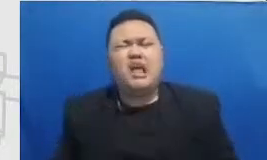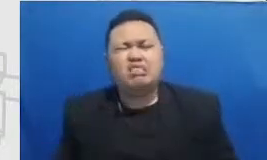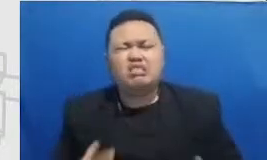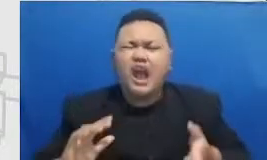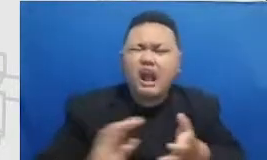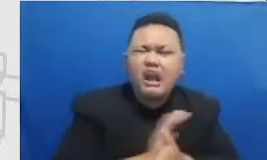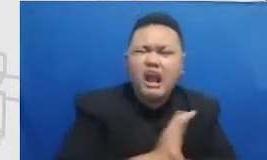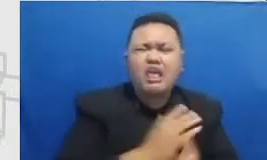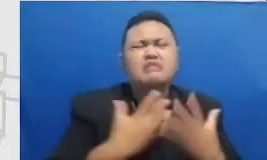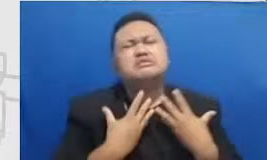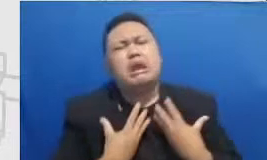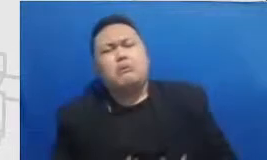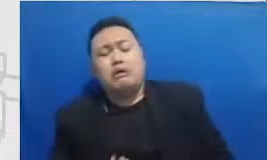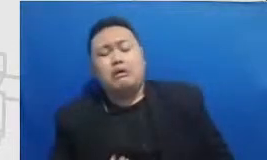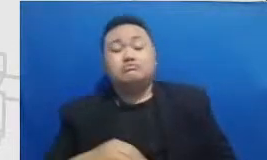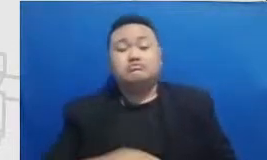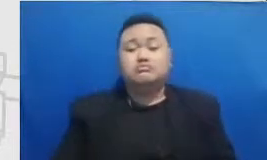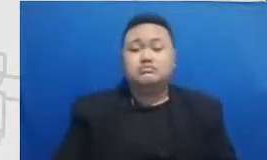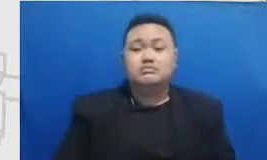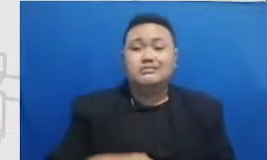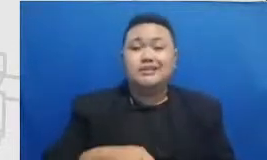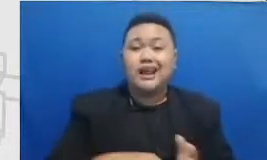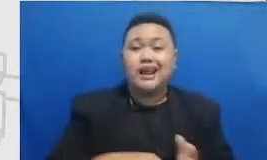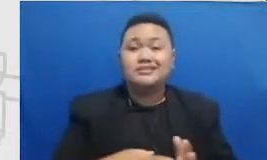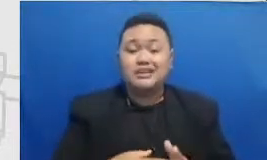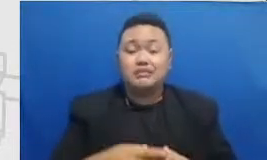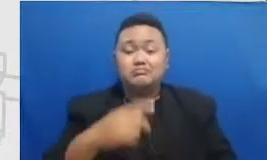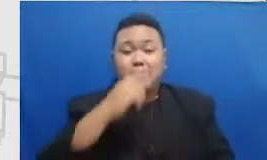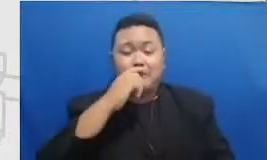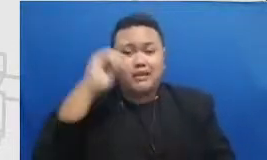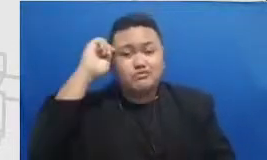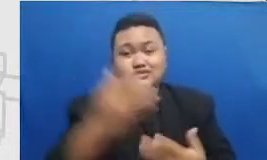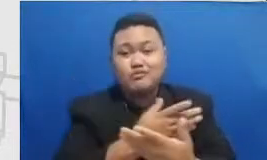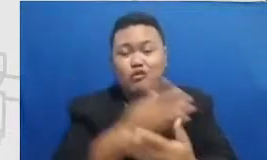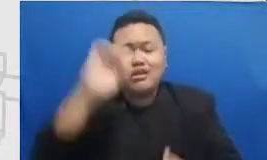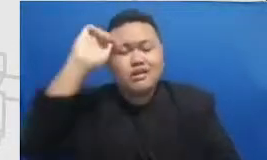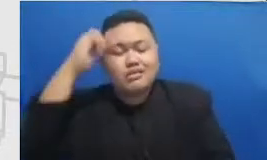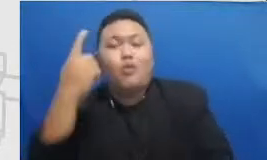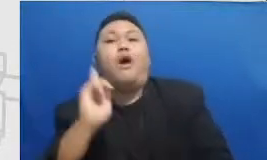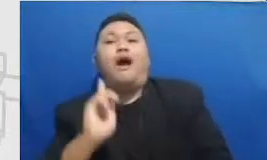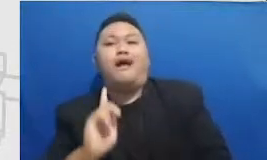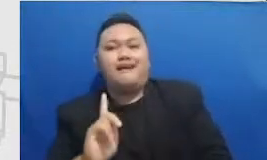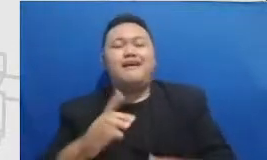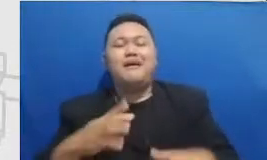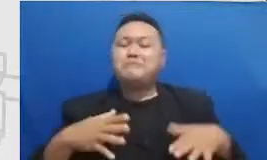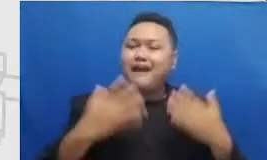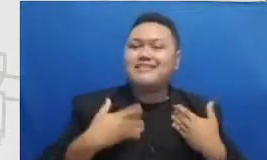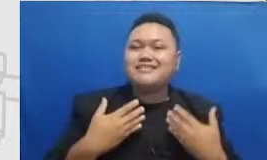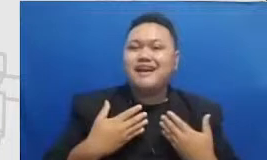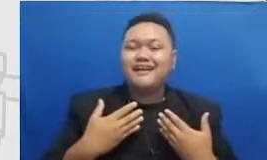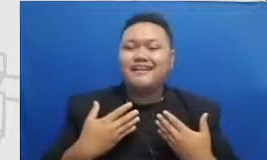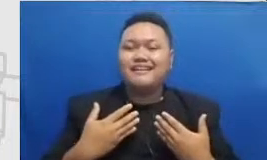merah itu akan juga diikuti dengan titik-titik hijau berikutnya selama bapaknya Ibu konsisten